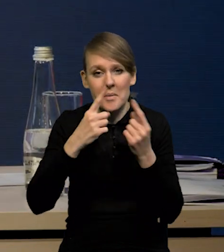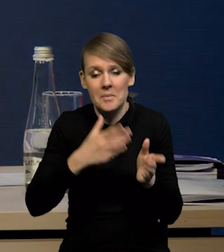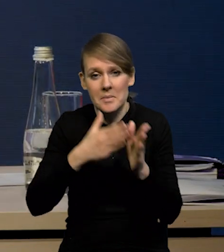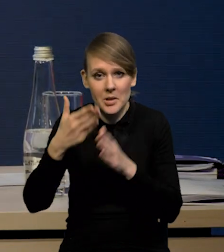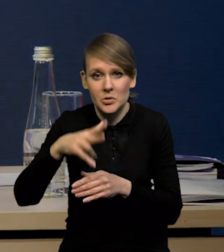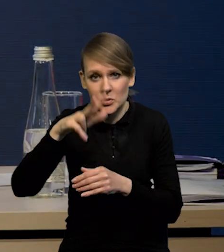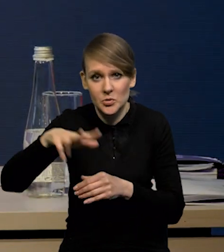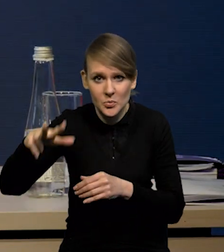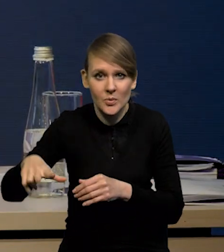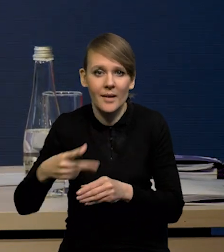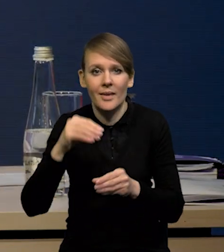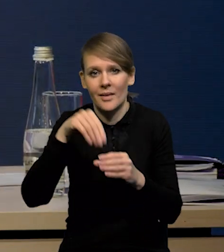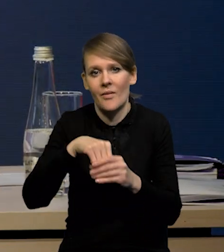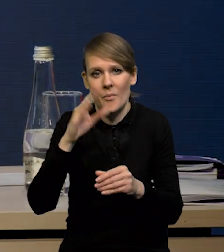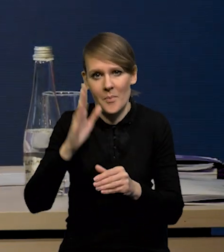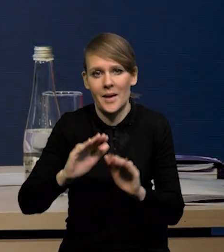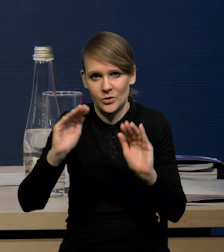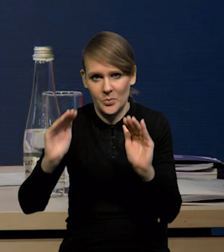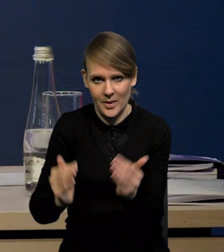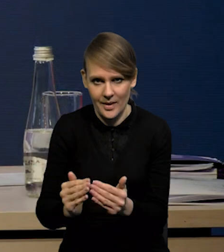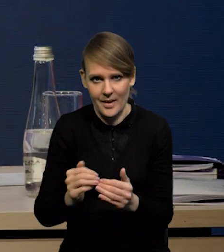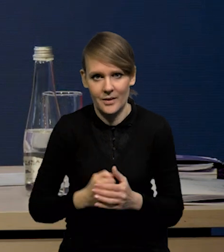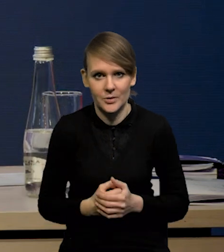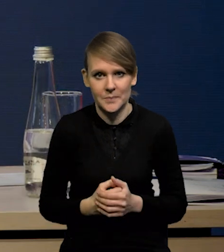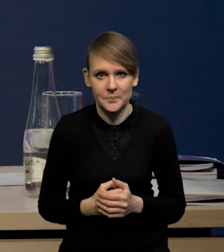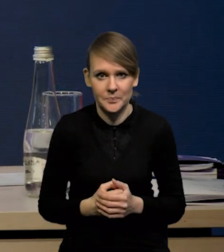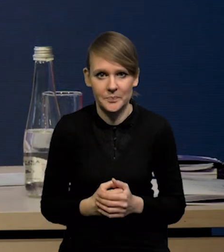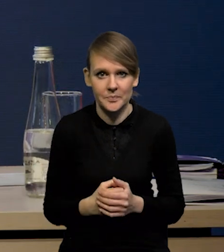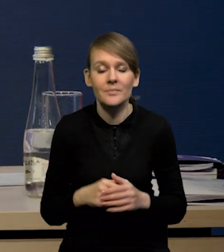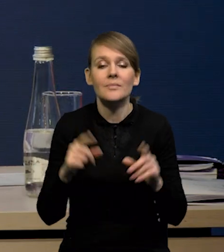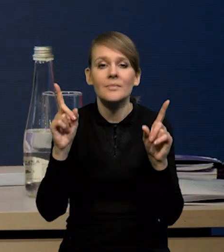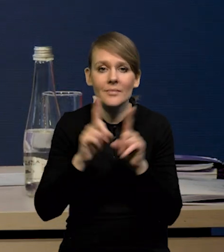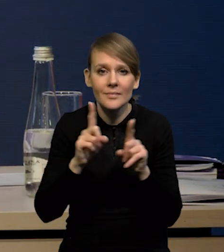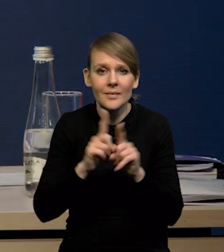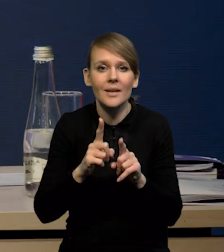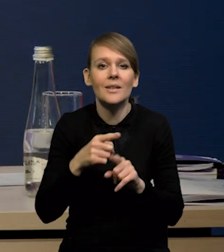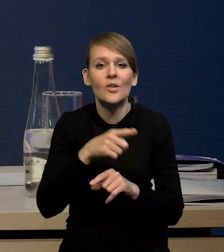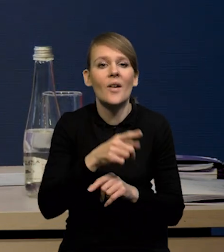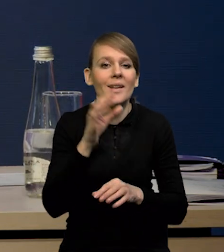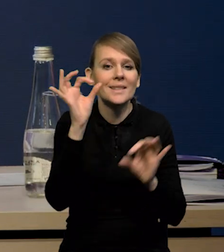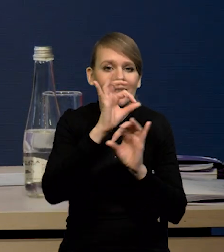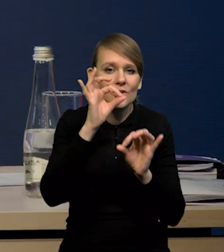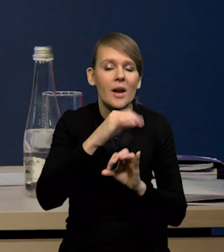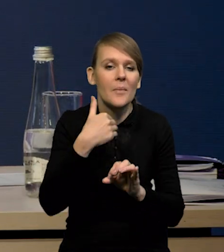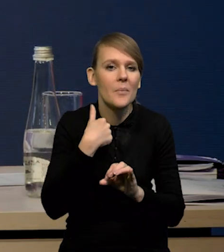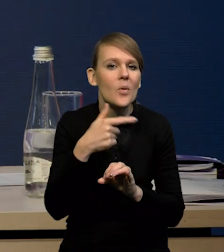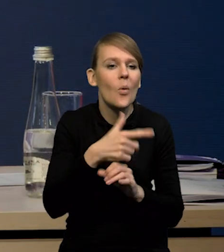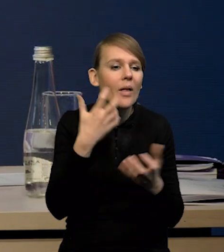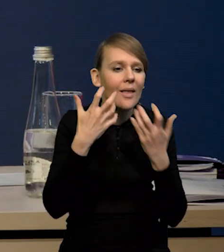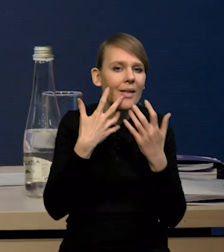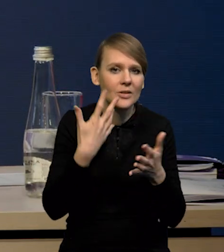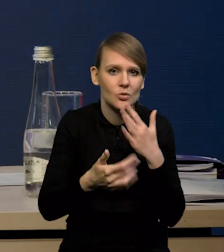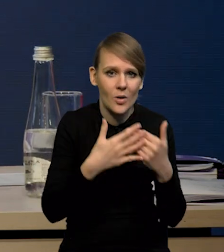ta dynamika inwestycji będzie niższa. O tym też jeszcze będę mówił. Natomiast nie mieliśmy też słabszych danych za styczeń, co wskazuje na to, że ten czwarty kwartał